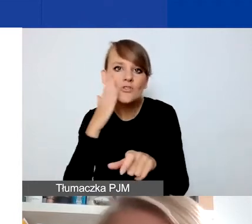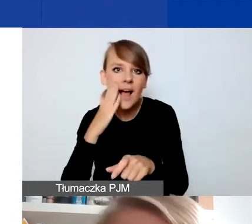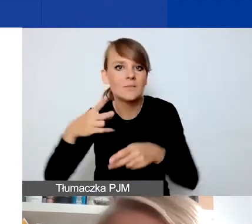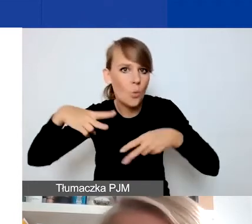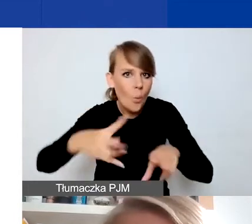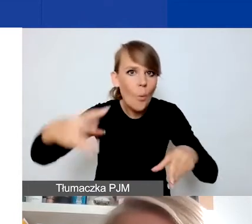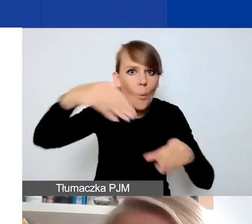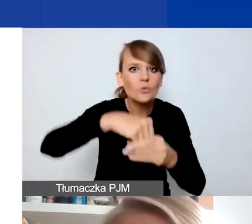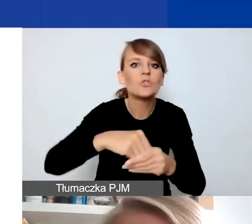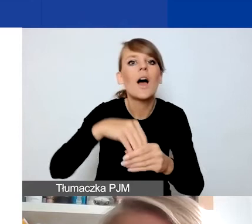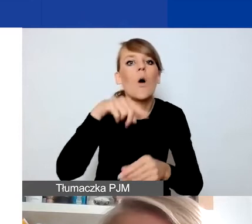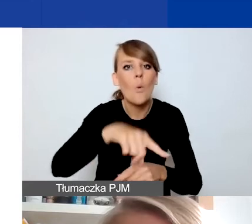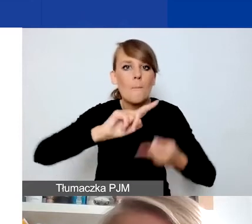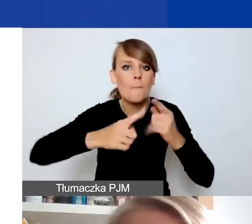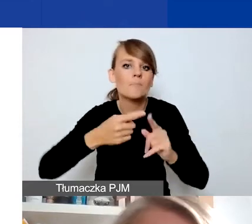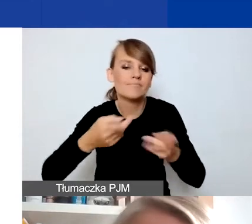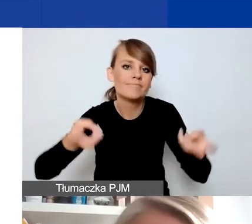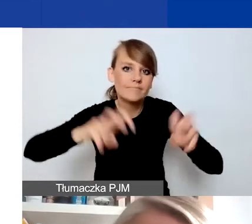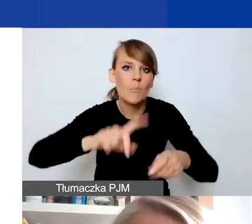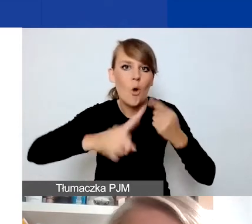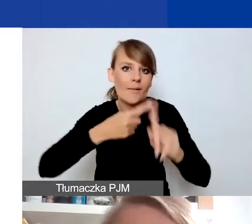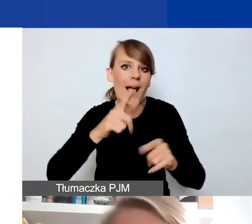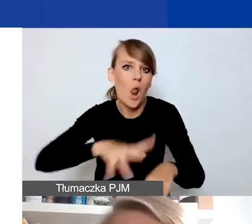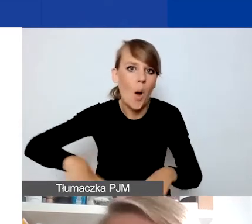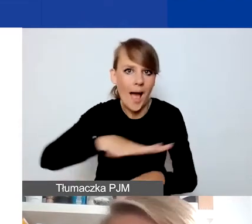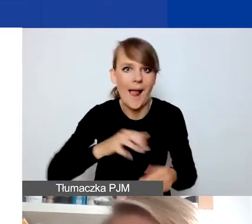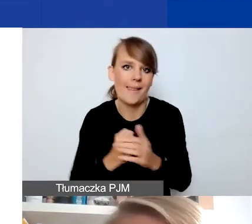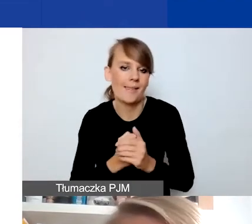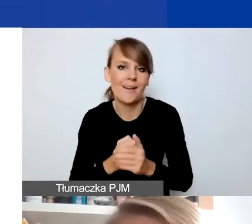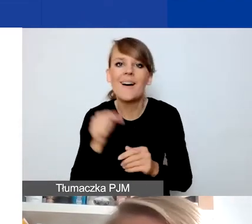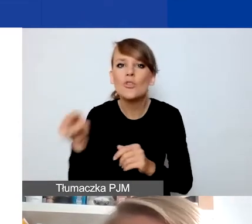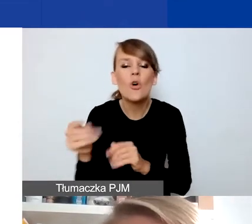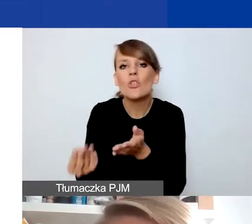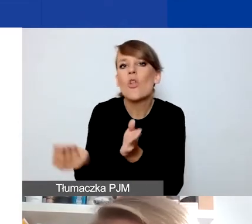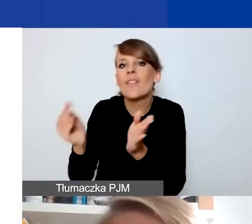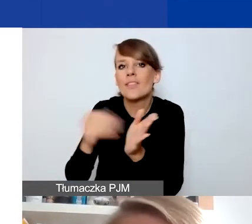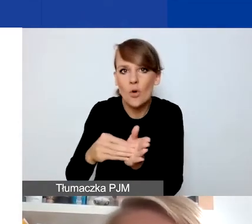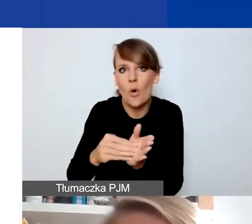To jest dodatkowy rodzaj projektów,